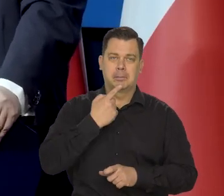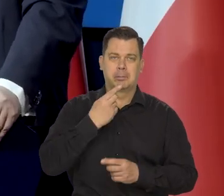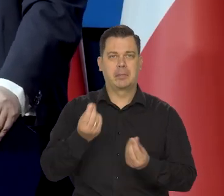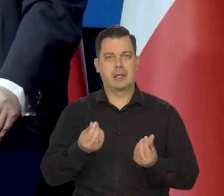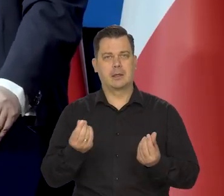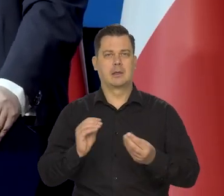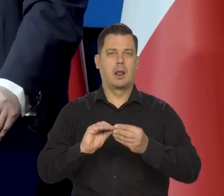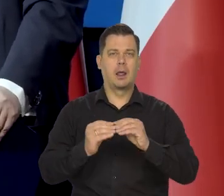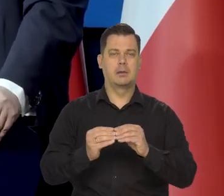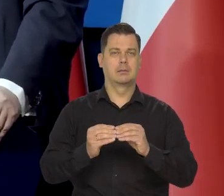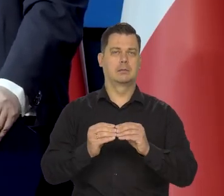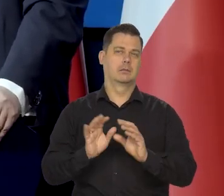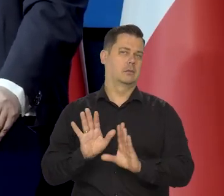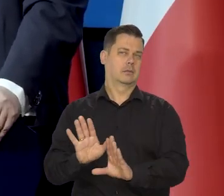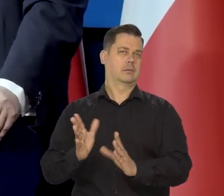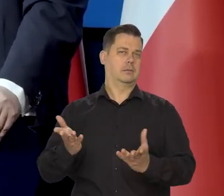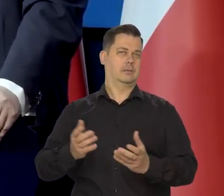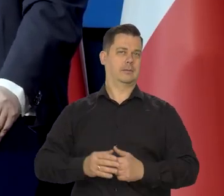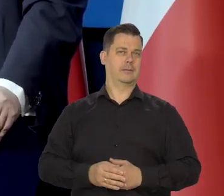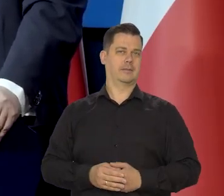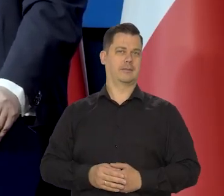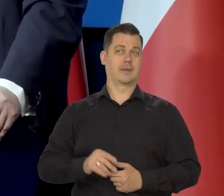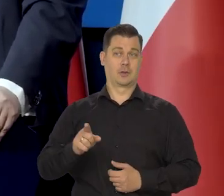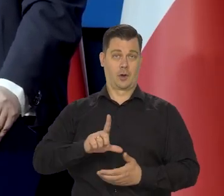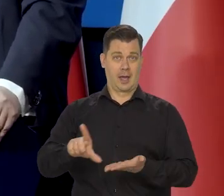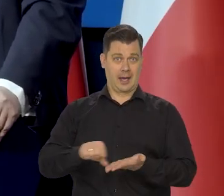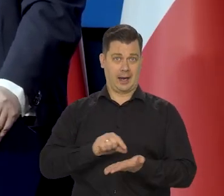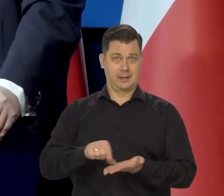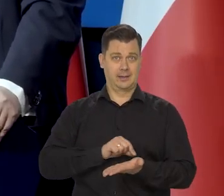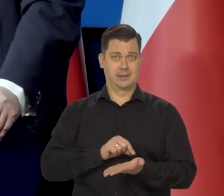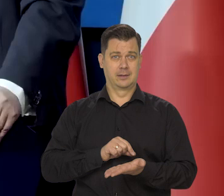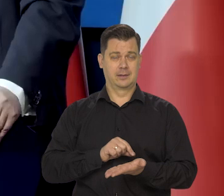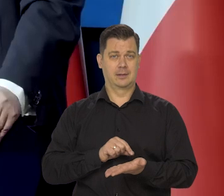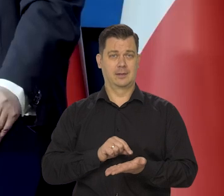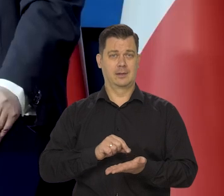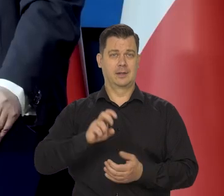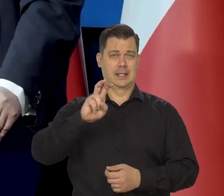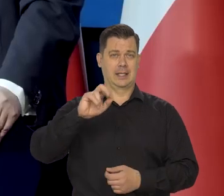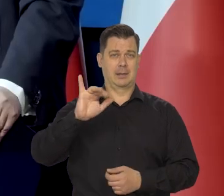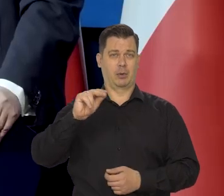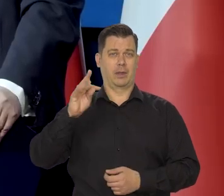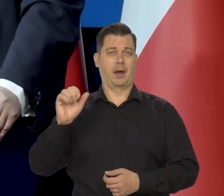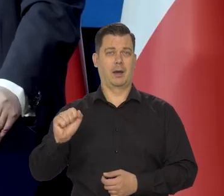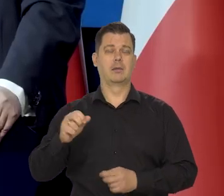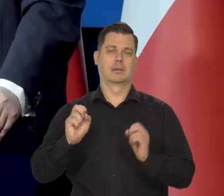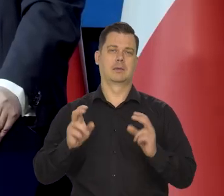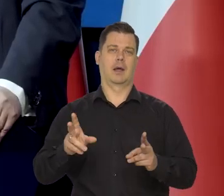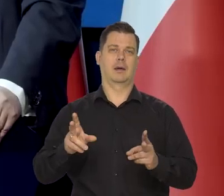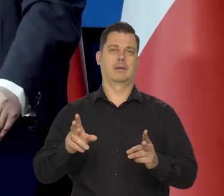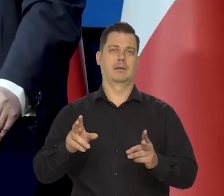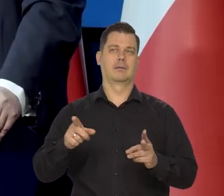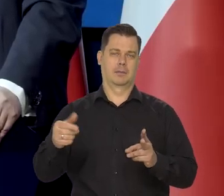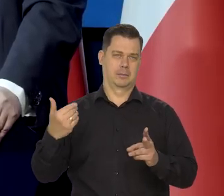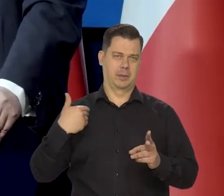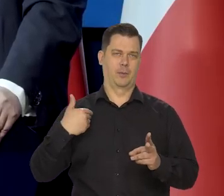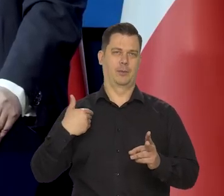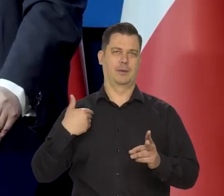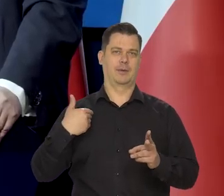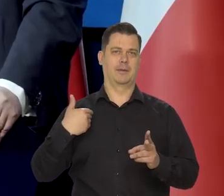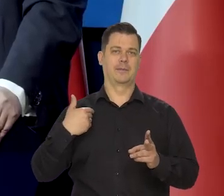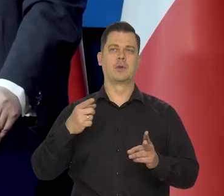To w przypadku kredytów hipotecznych taka debata istniała, prawda?